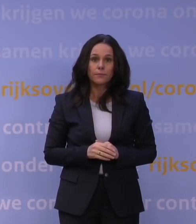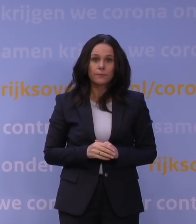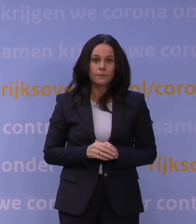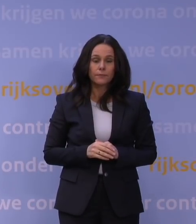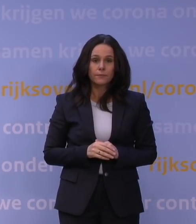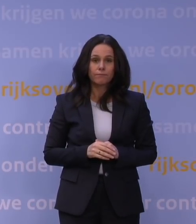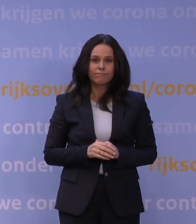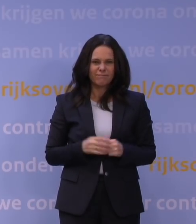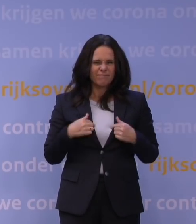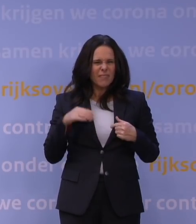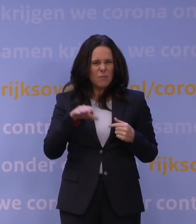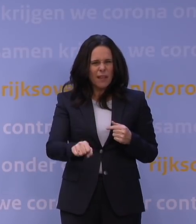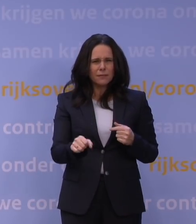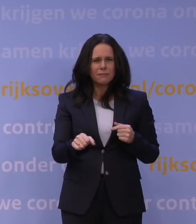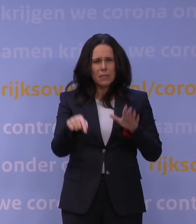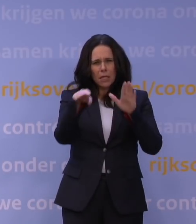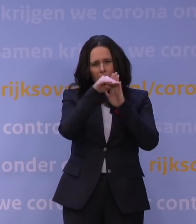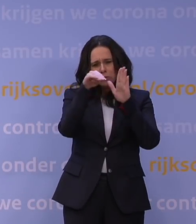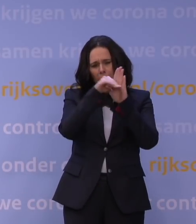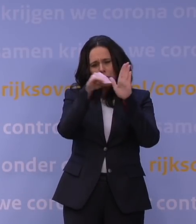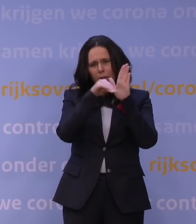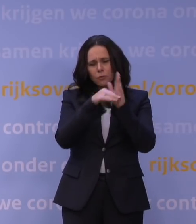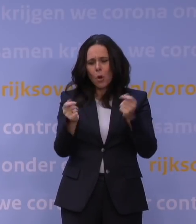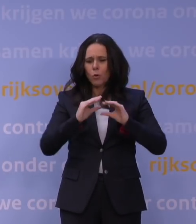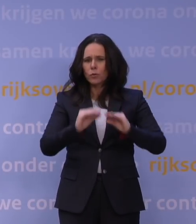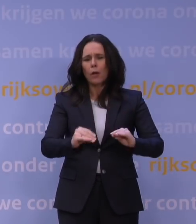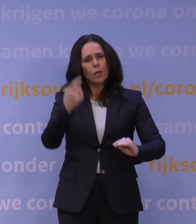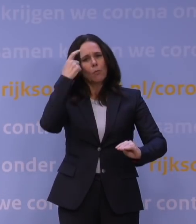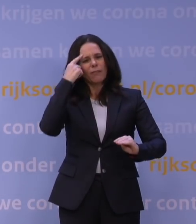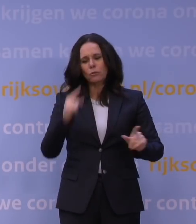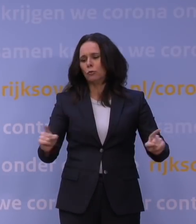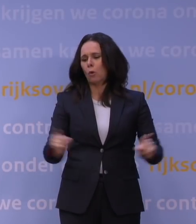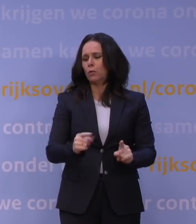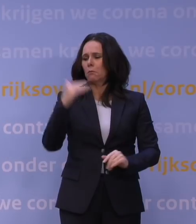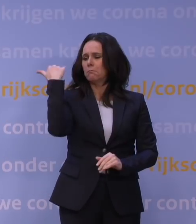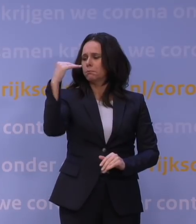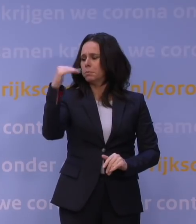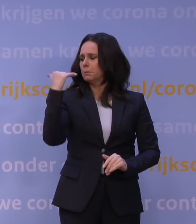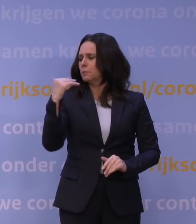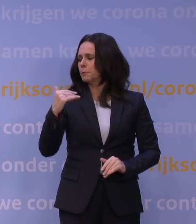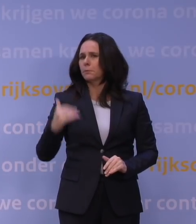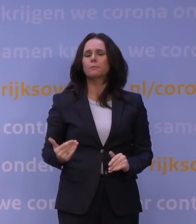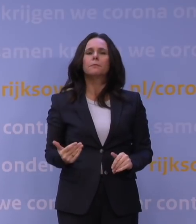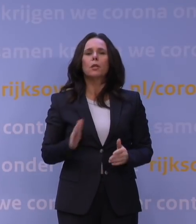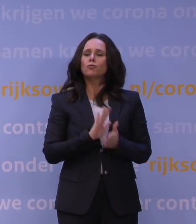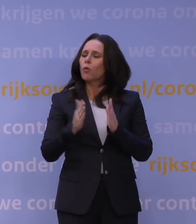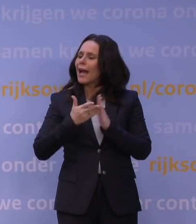U merkt, ik formuleer alle regels van de lockdown bewust zo kort mogelijk en met zo min mogelijk uitzonderingen en details.